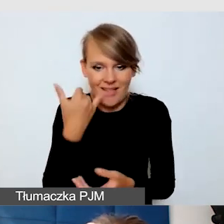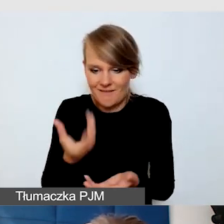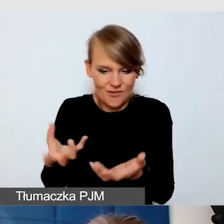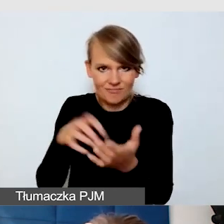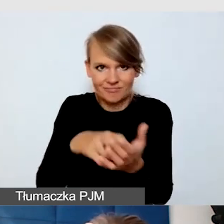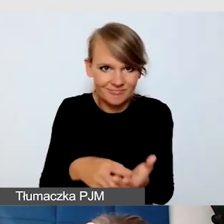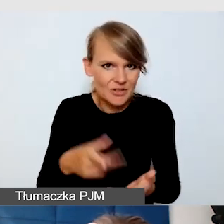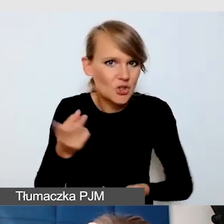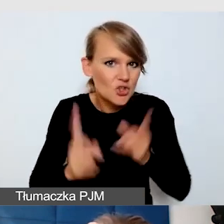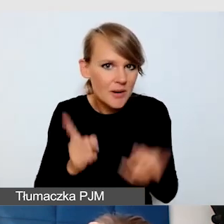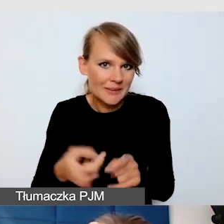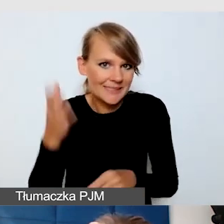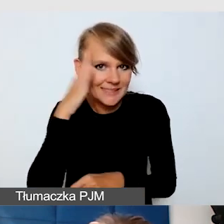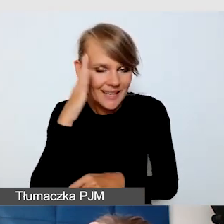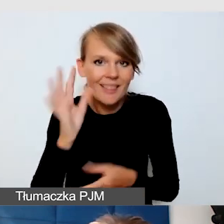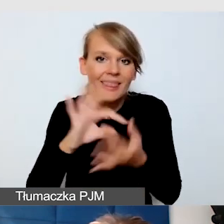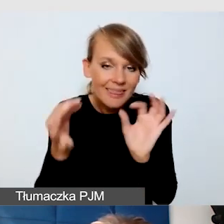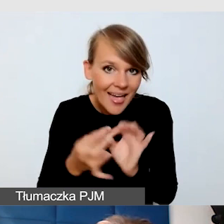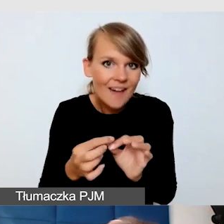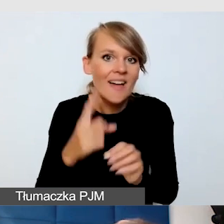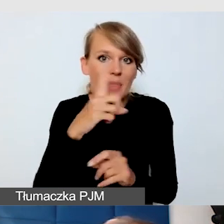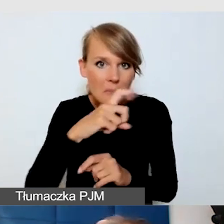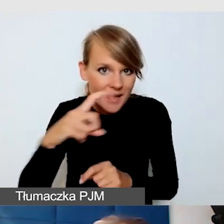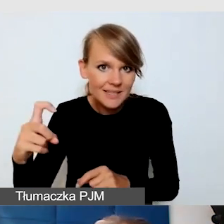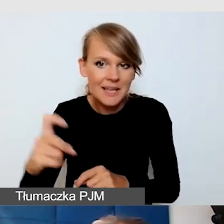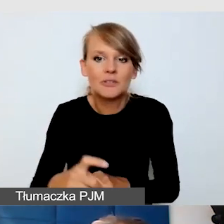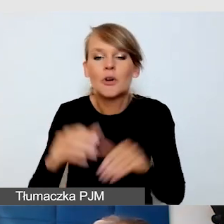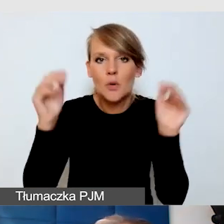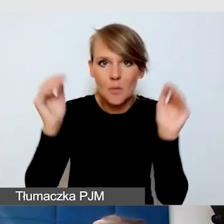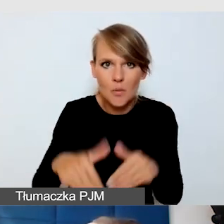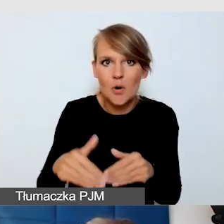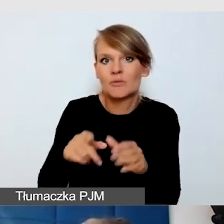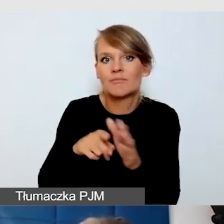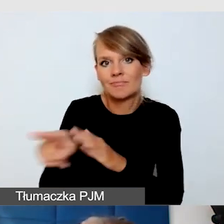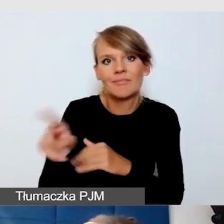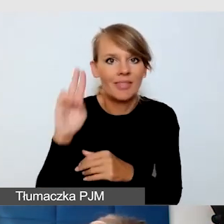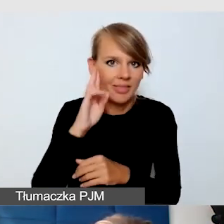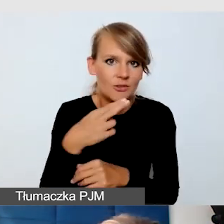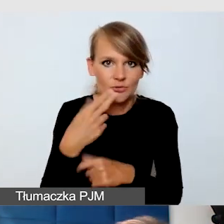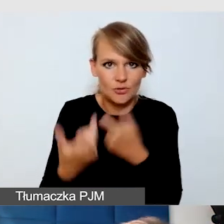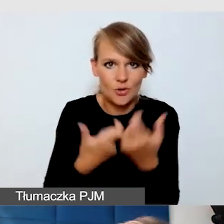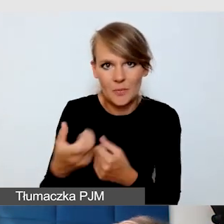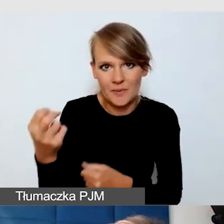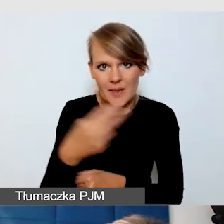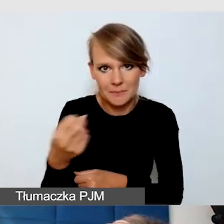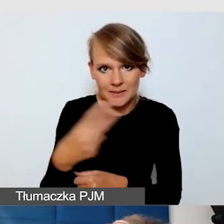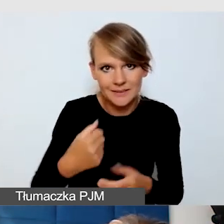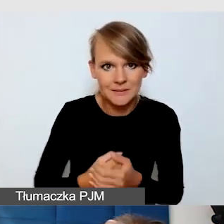Okazuje się, że nawet na Messengerze można osobie niesłyszącej robić napisy. Wrócę do punktu pierwszego u nas,